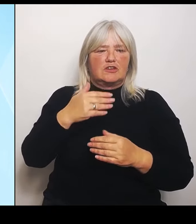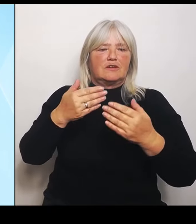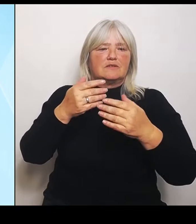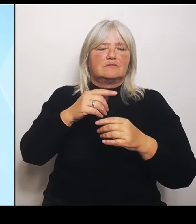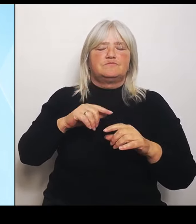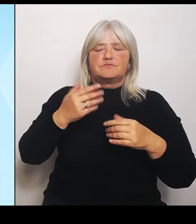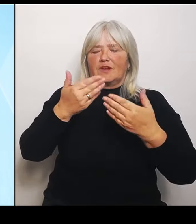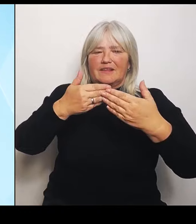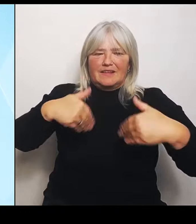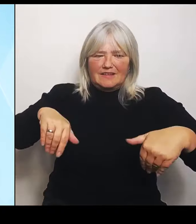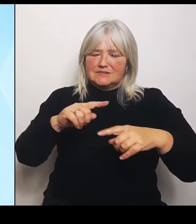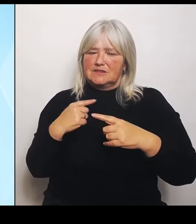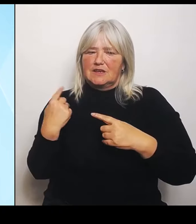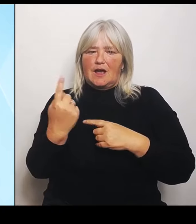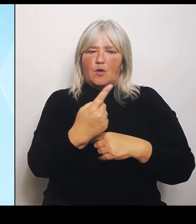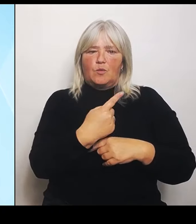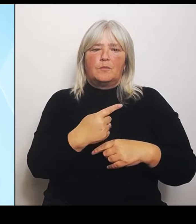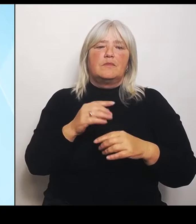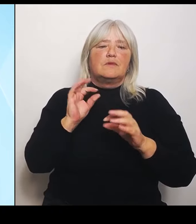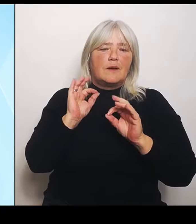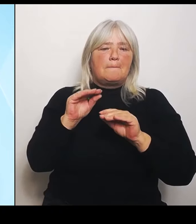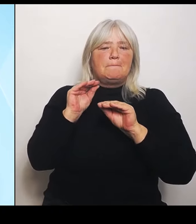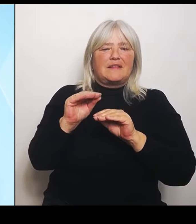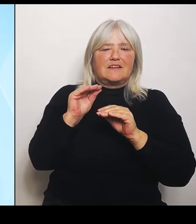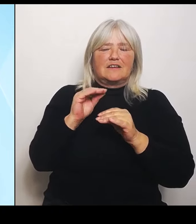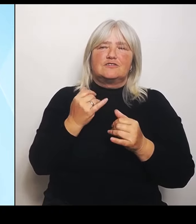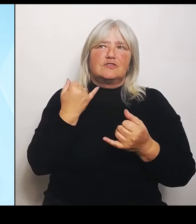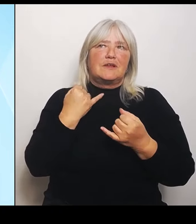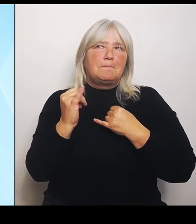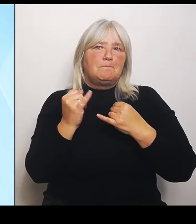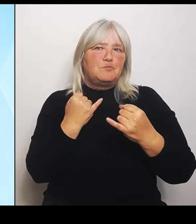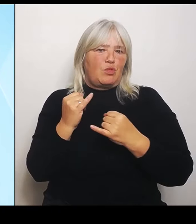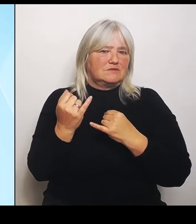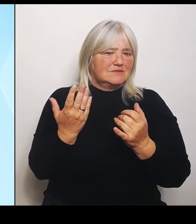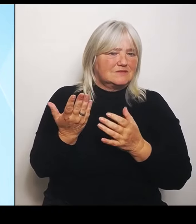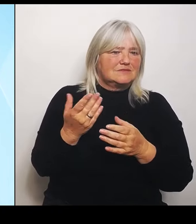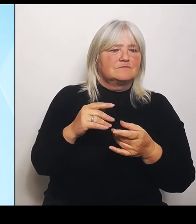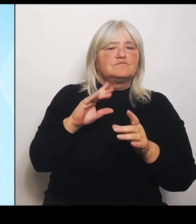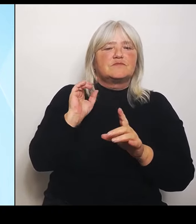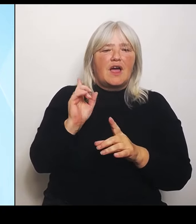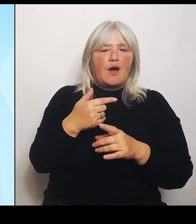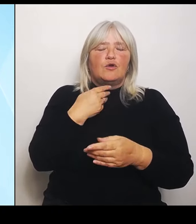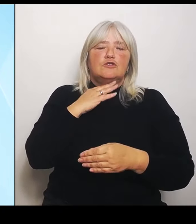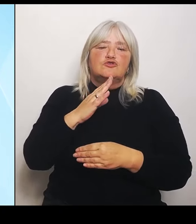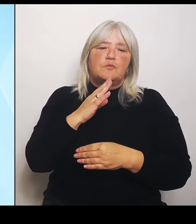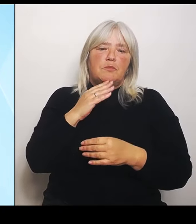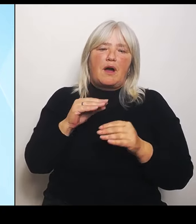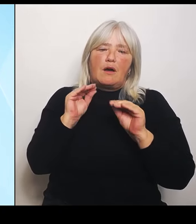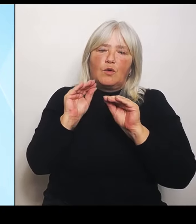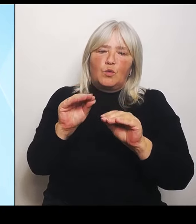Das geht dann natürlich über reine Sprachkurse oder Sprachunterrichtung hinaus. Das geht auch in die Stärkung neuer